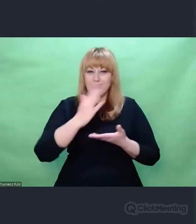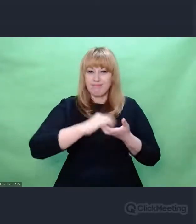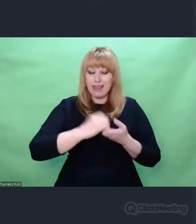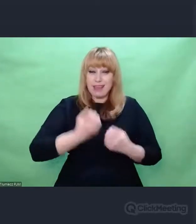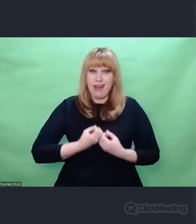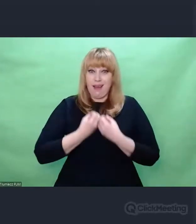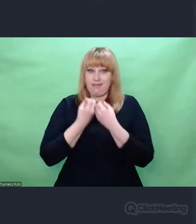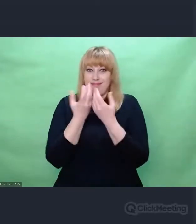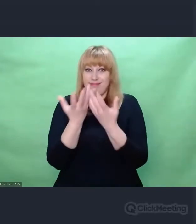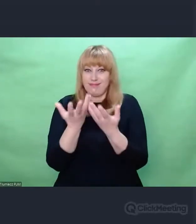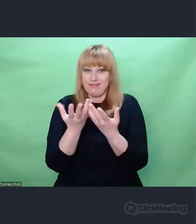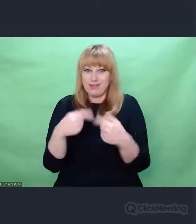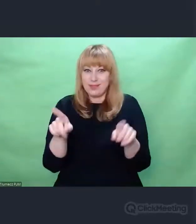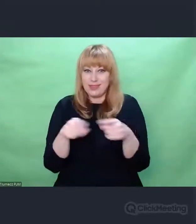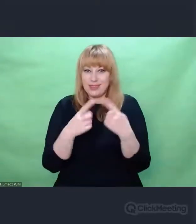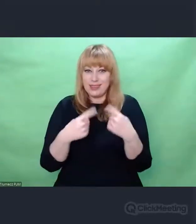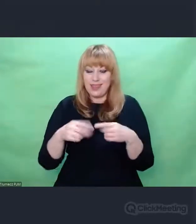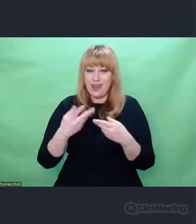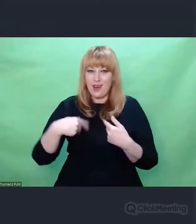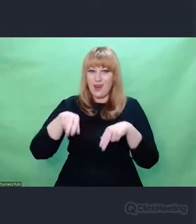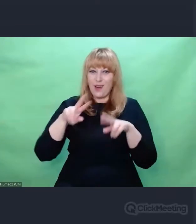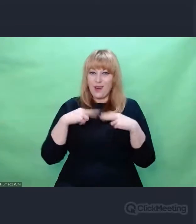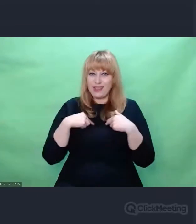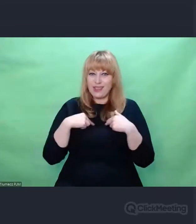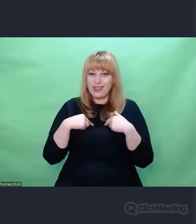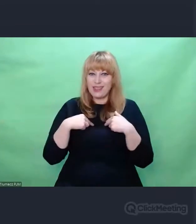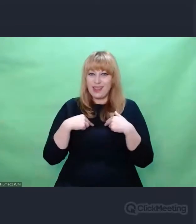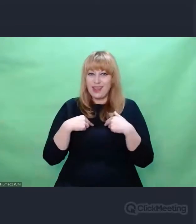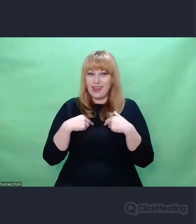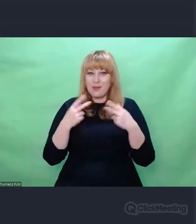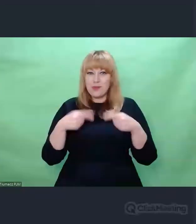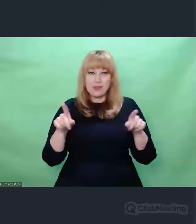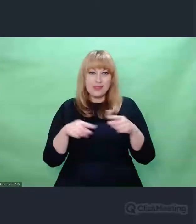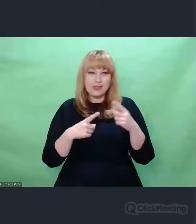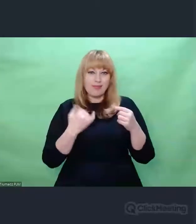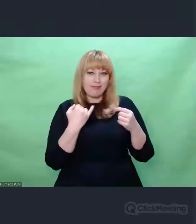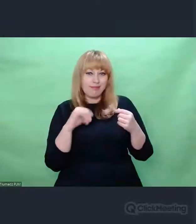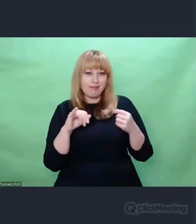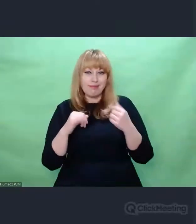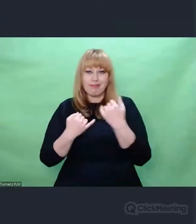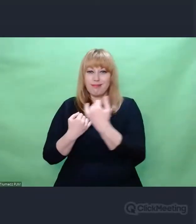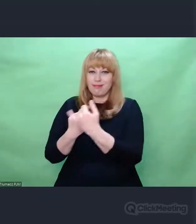tworzymy nową rzeczywistość. Ale nie oznacza to, że kształtujemy